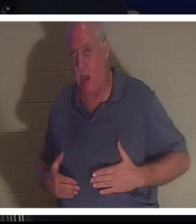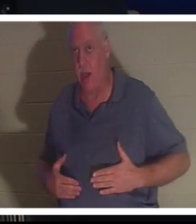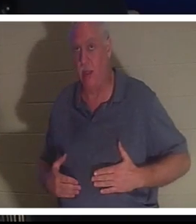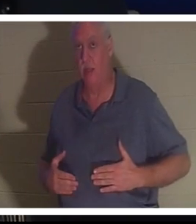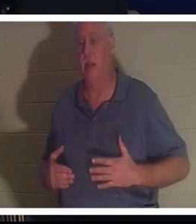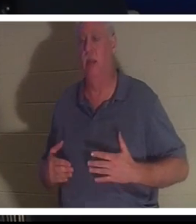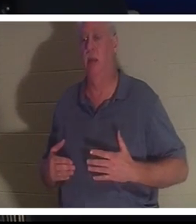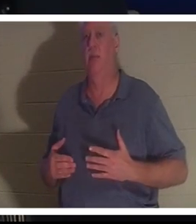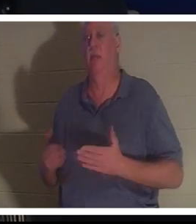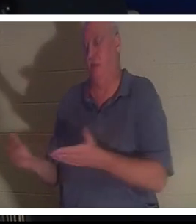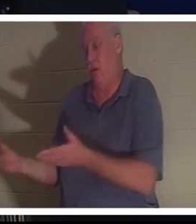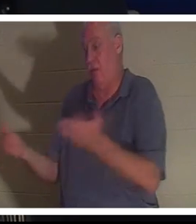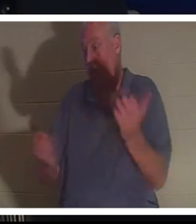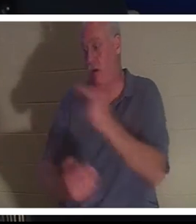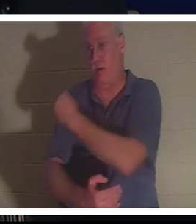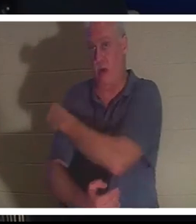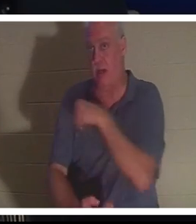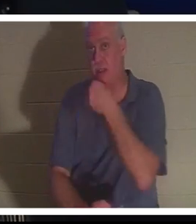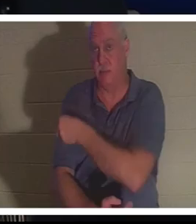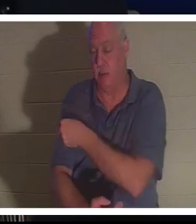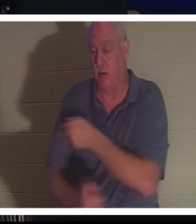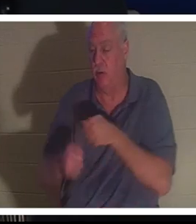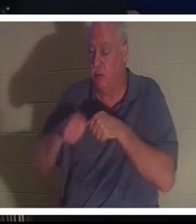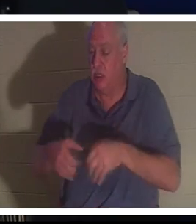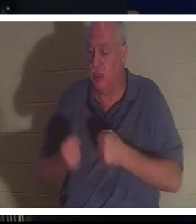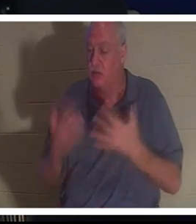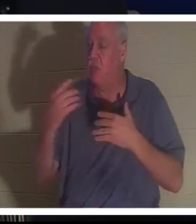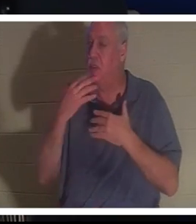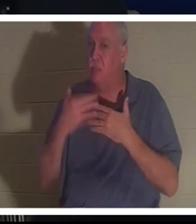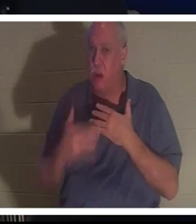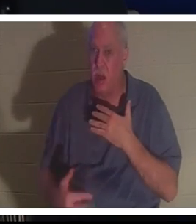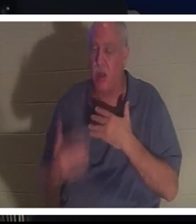Elle est arrivée à l'hôpital. Elle avait perdu tellement de sang qu'ils ne pouvaient pas croire que cette femme était encore en vie,